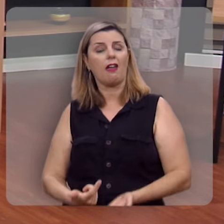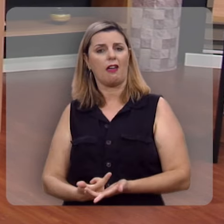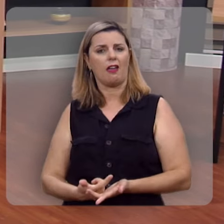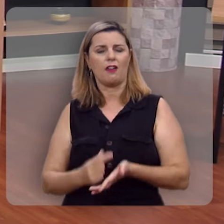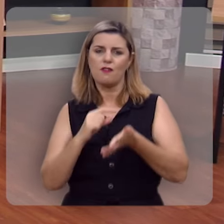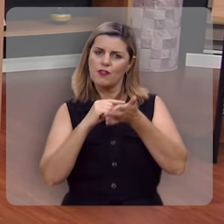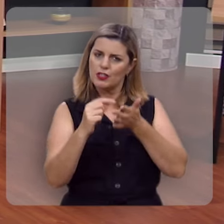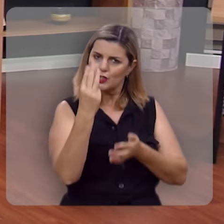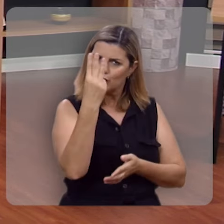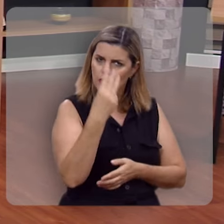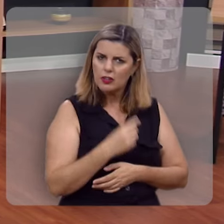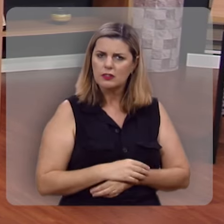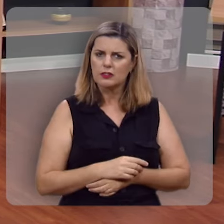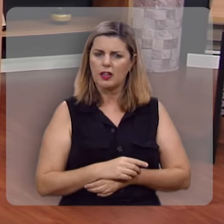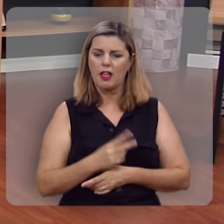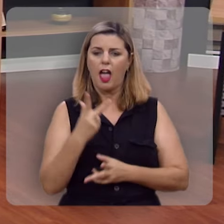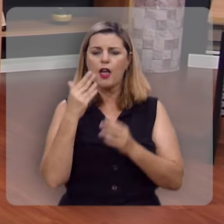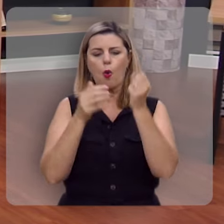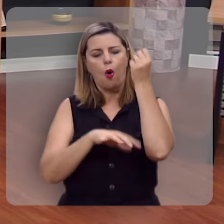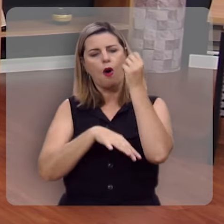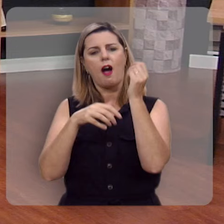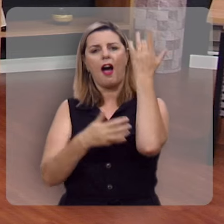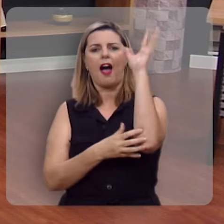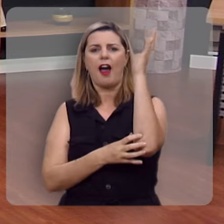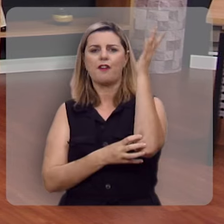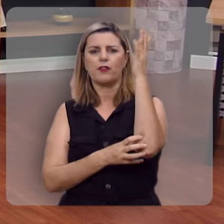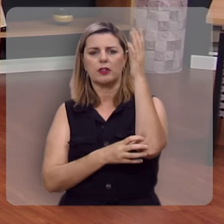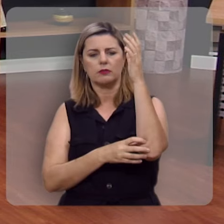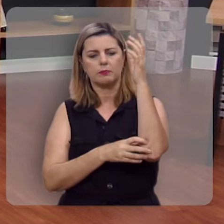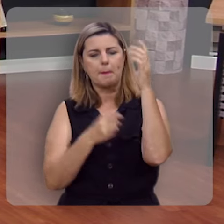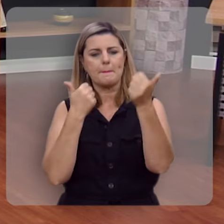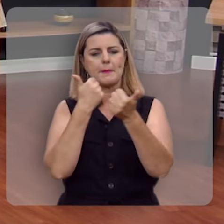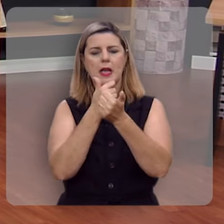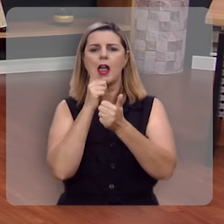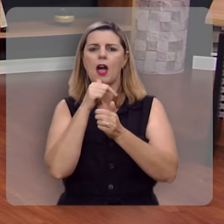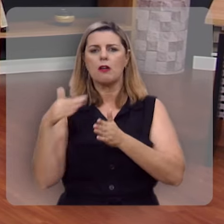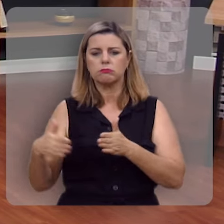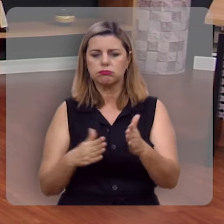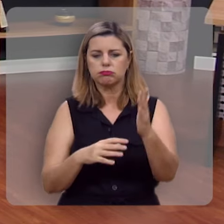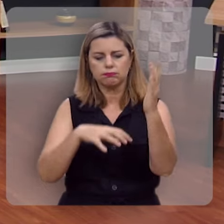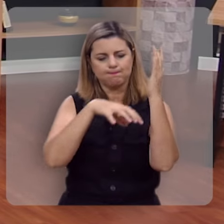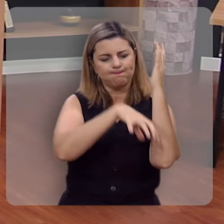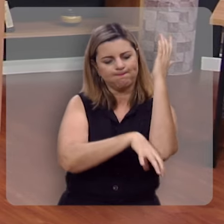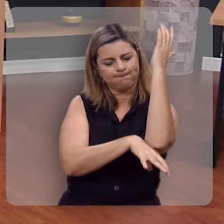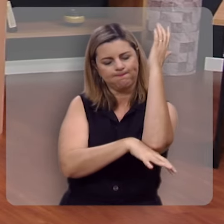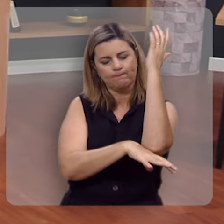Olha comigo o verso 3: Ele é como árvore plantada junto a corrente de águas, que,